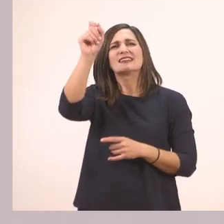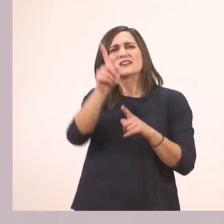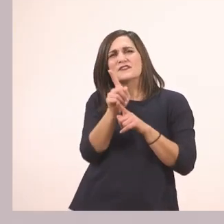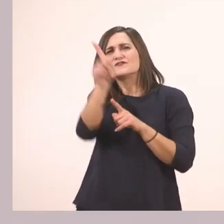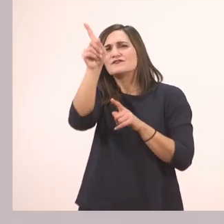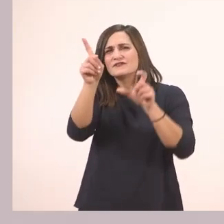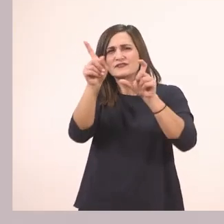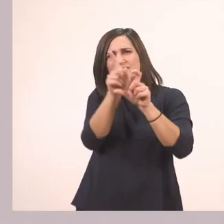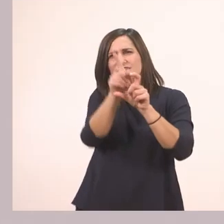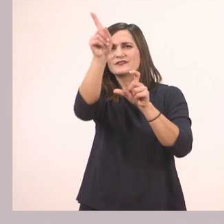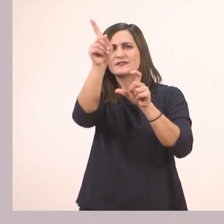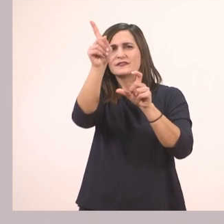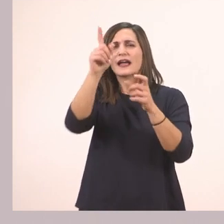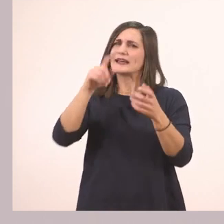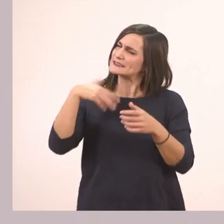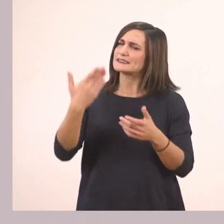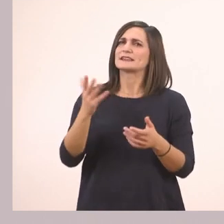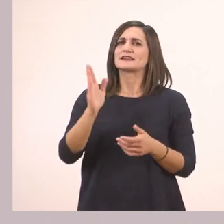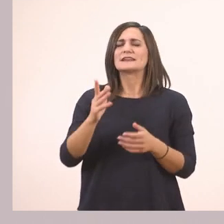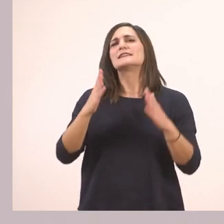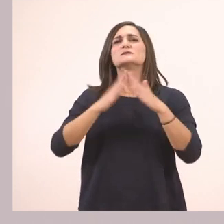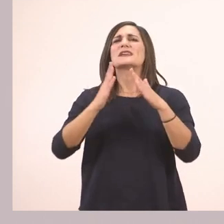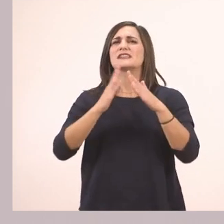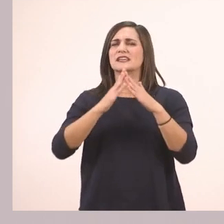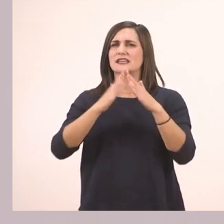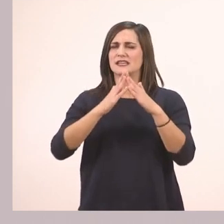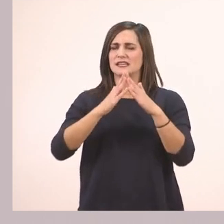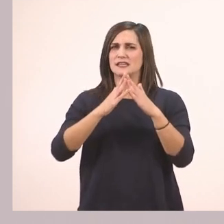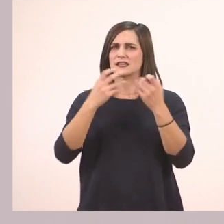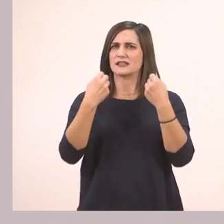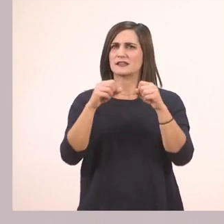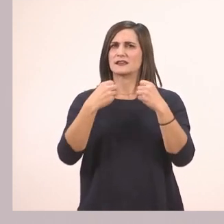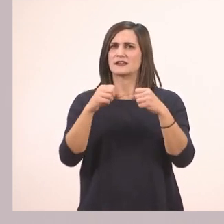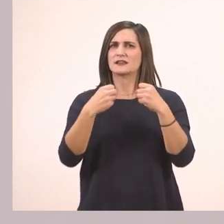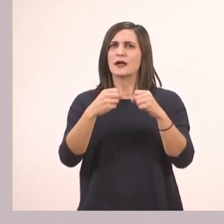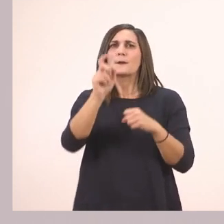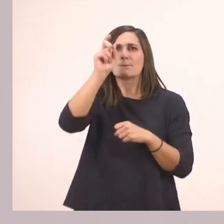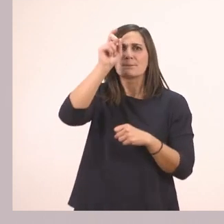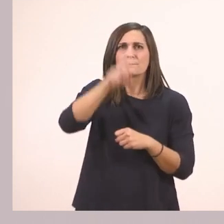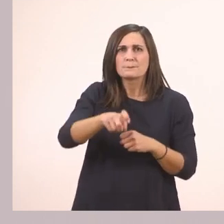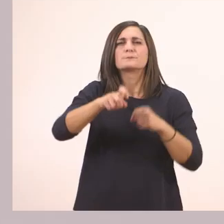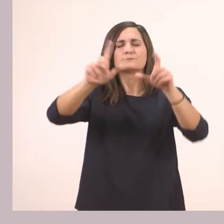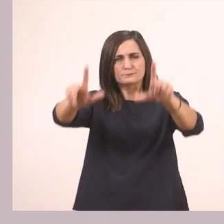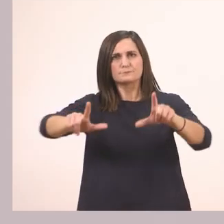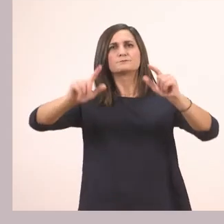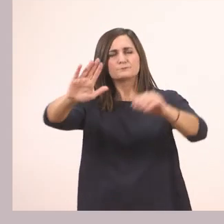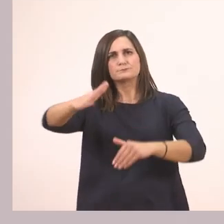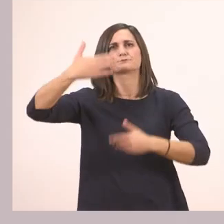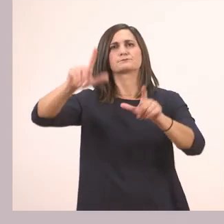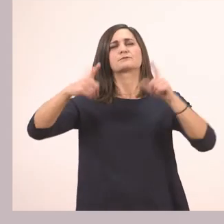Μπορείτε να το βάλετε μετά εσείς στο σπίτι σας... και να δείτε ένα πολύ ωραίο βίντεο. Τώρα όμως δεν προλαβαίνουμε εμείς να το κάνουμε,